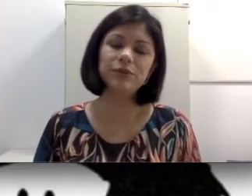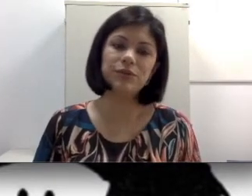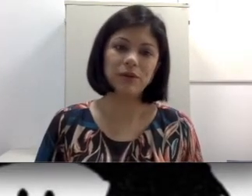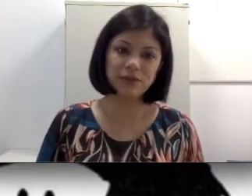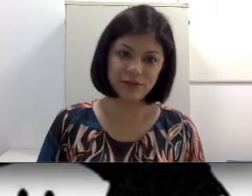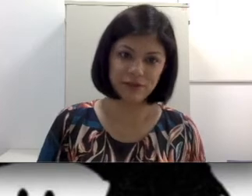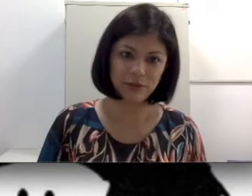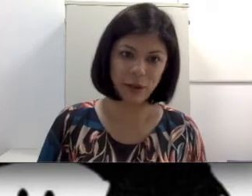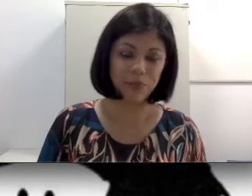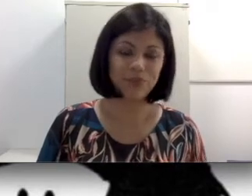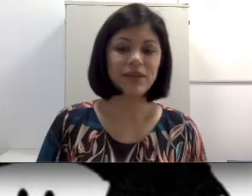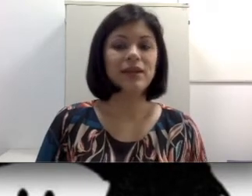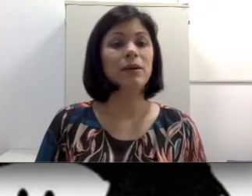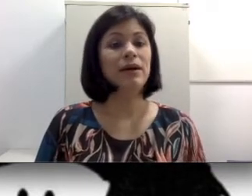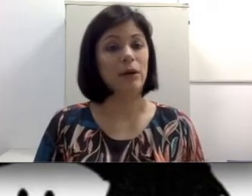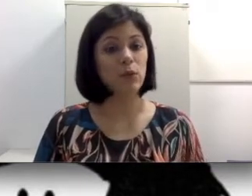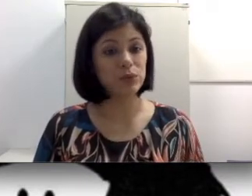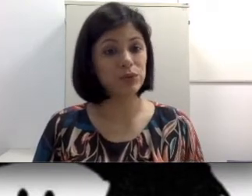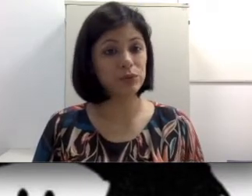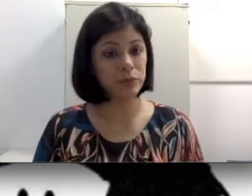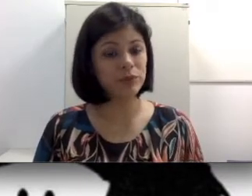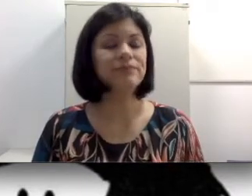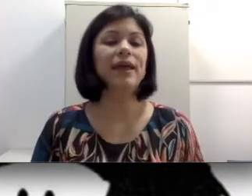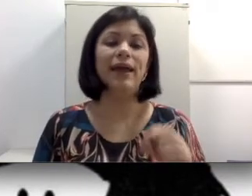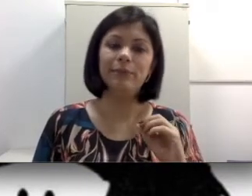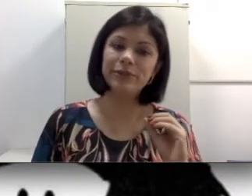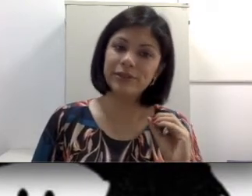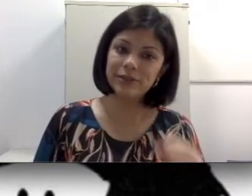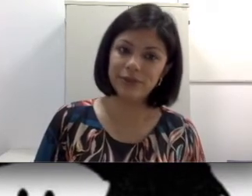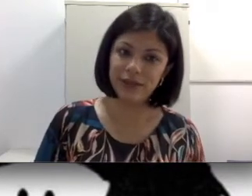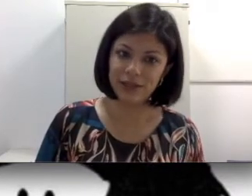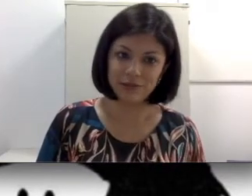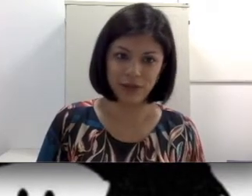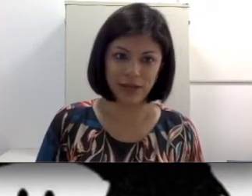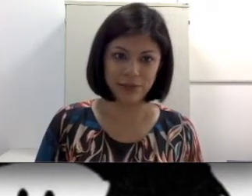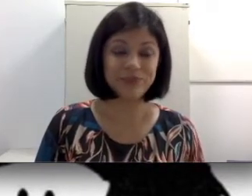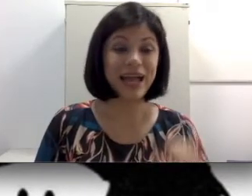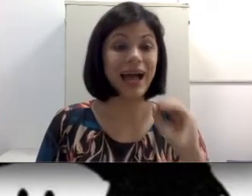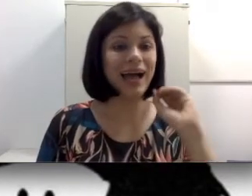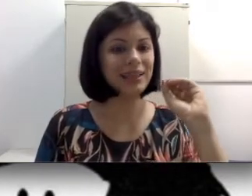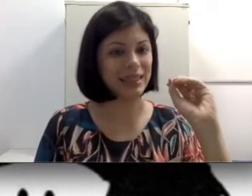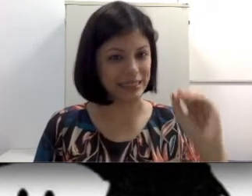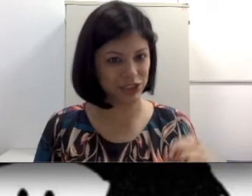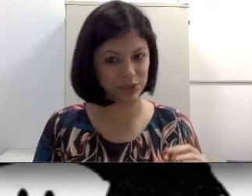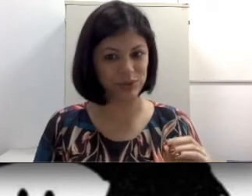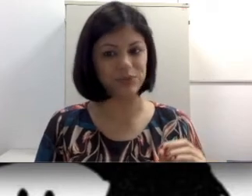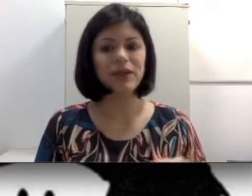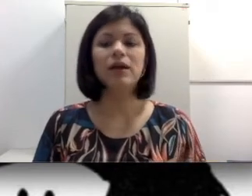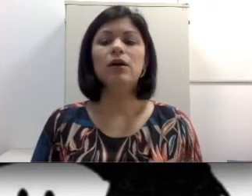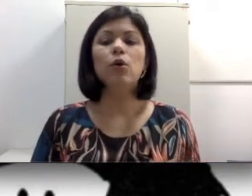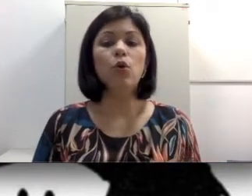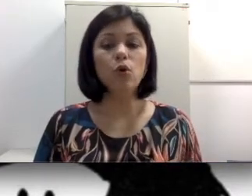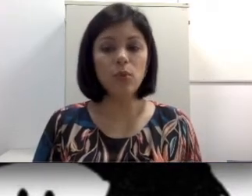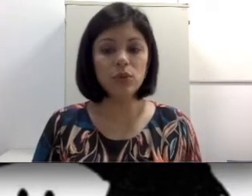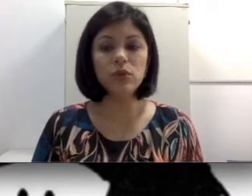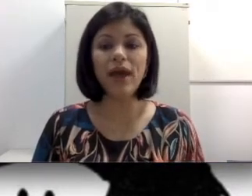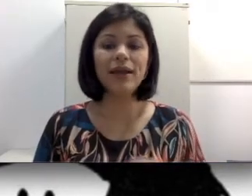órgãos da fala oral. O surdo-mudo é portanto equivocado. Além disso, o mudo é aquele